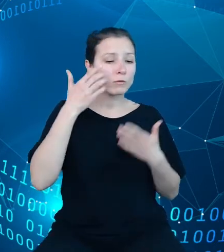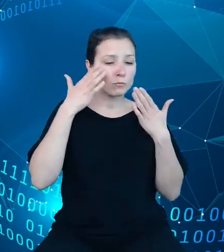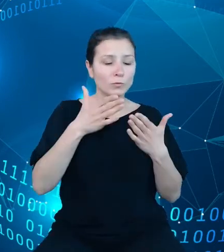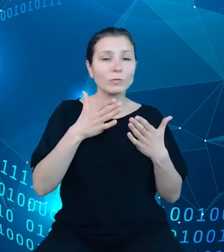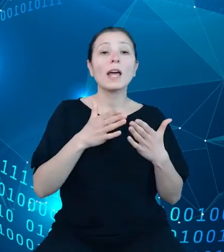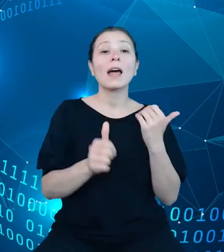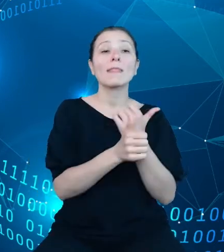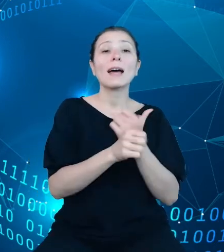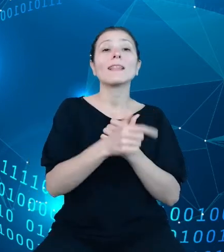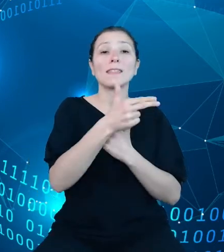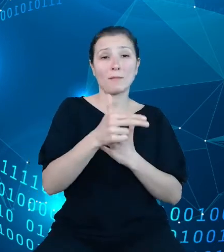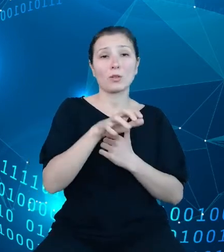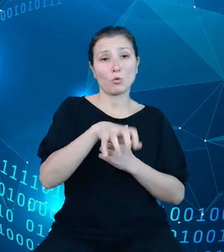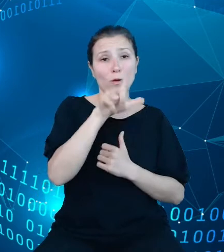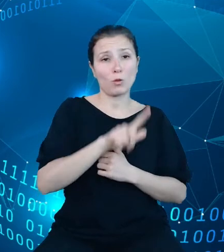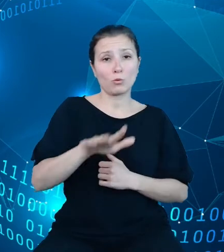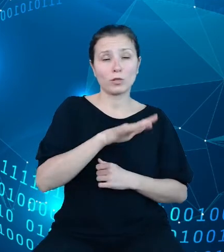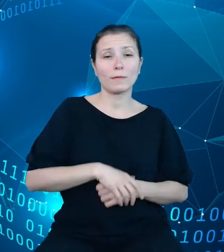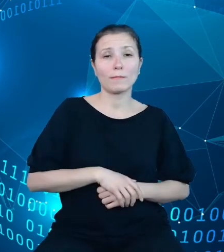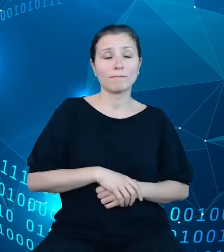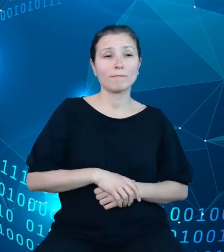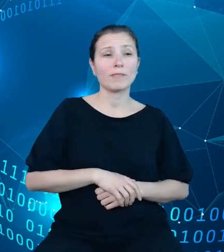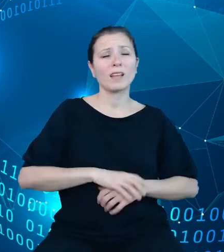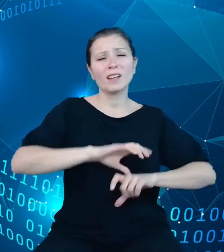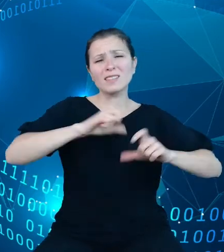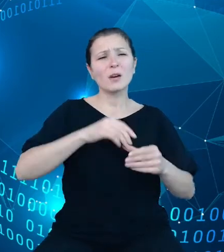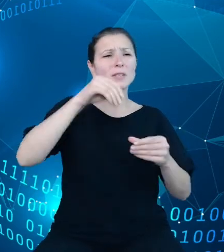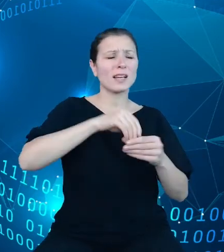przenosząc całość zasobów z przestarzałej technologicznie,